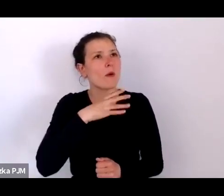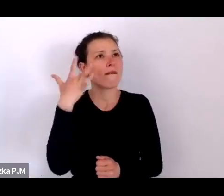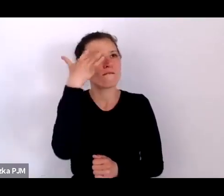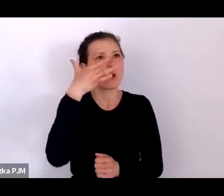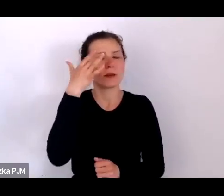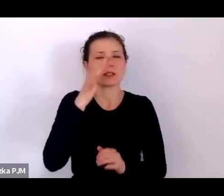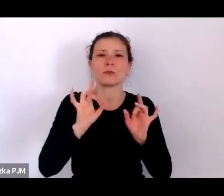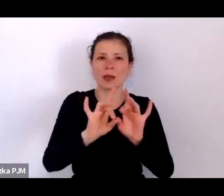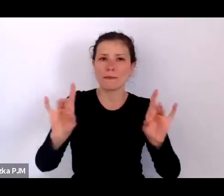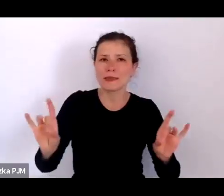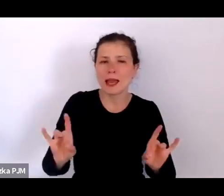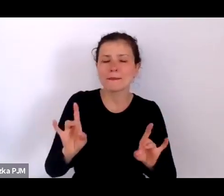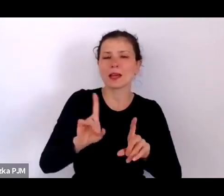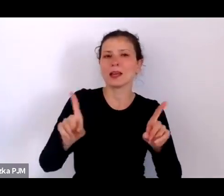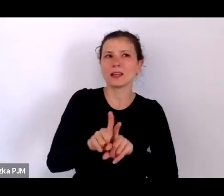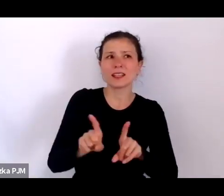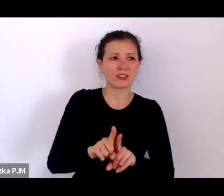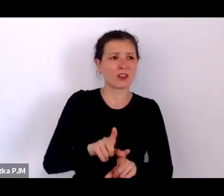którzy się z tymi epidemiami mierzyli.